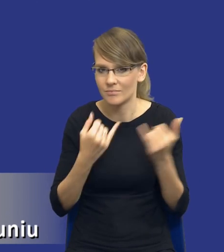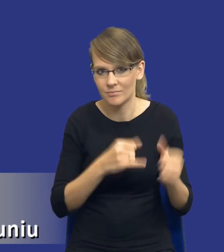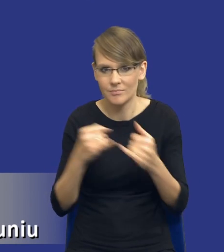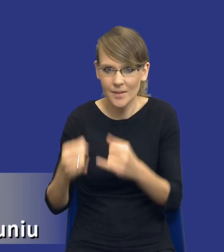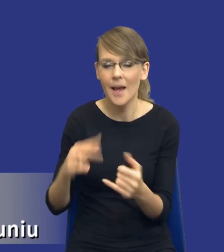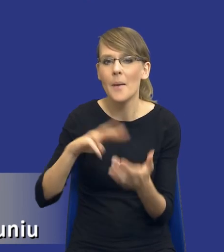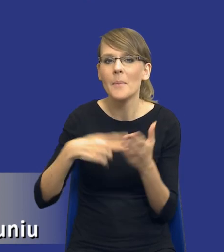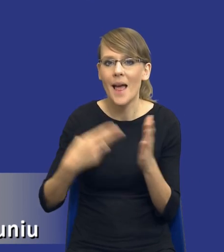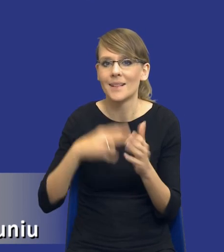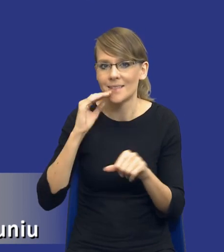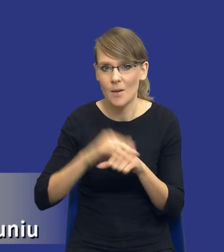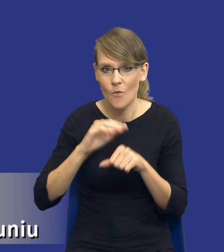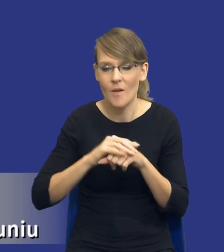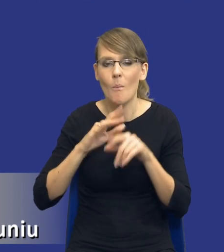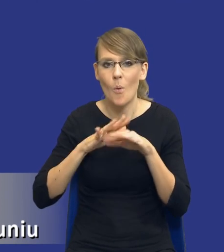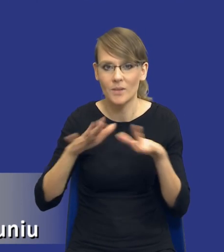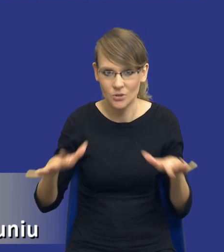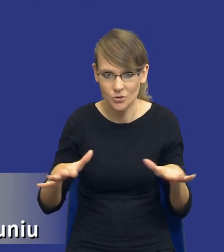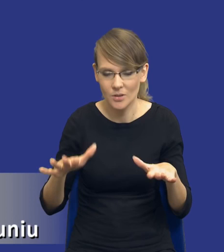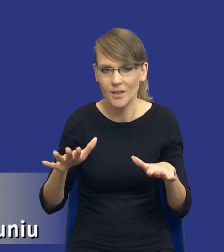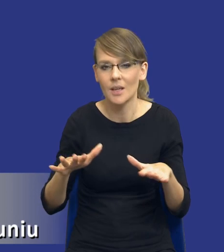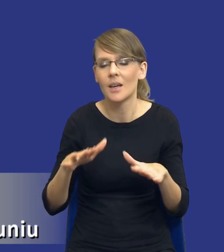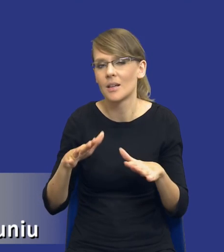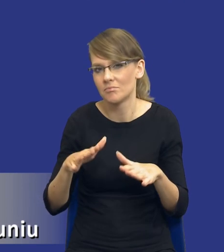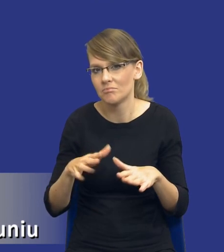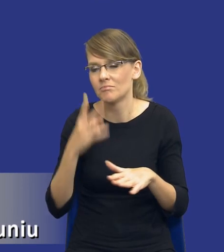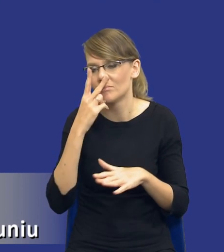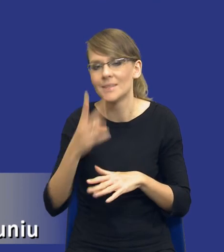publicznych, nie patrząc na właśnie zarządzanie samym procesem